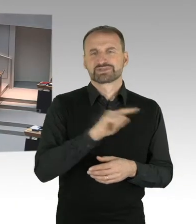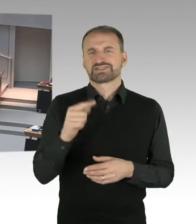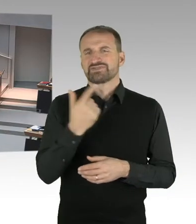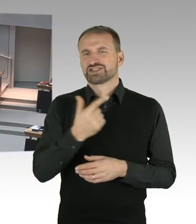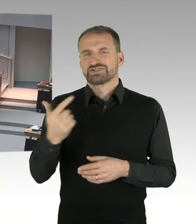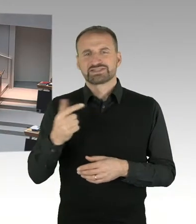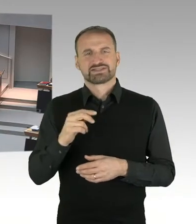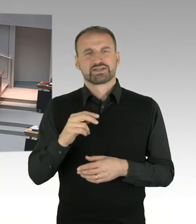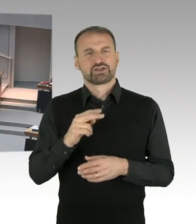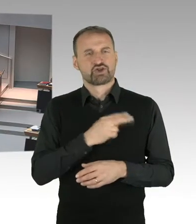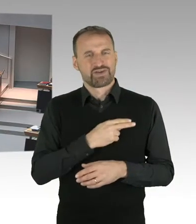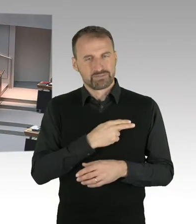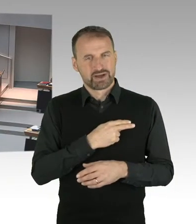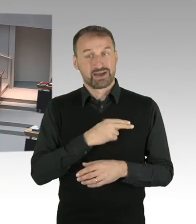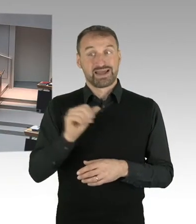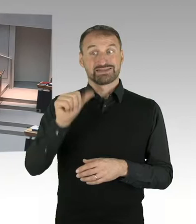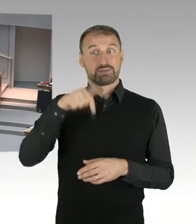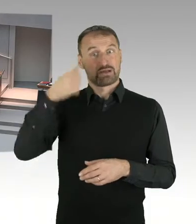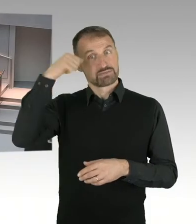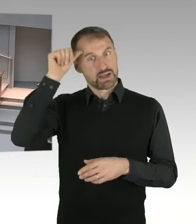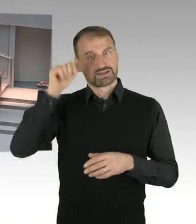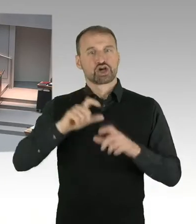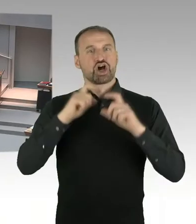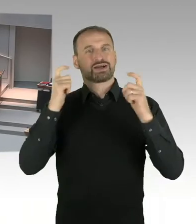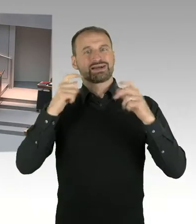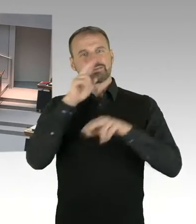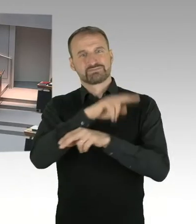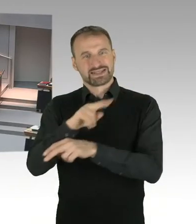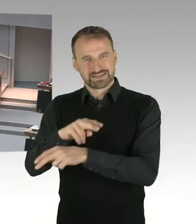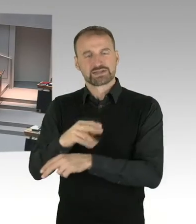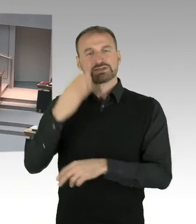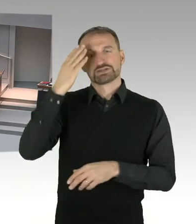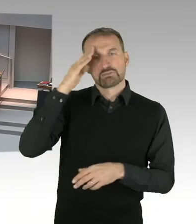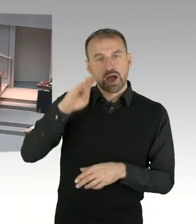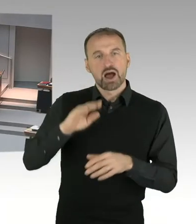auch mit hochrangigen Vertretern der Bundesregierung und der dänischen Regierung, Ministerpräsident, stattfand,